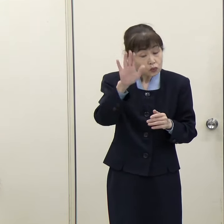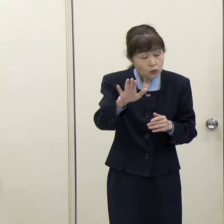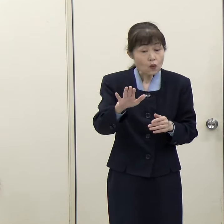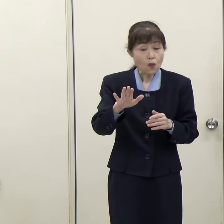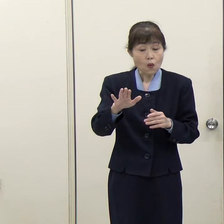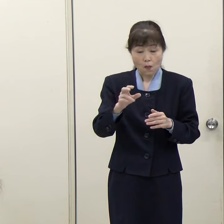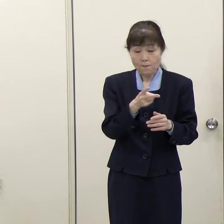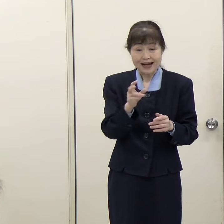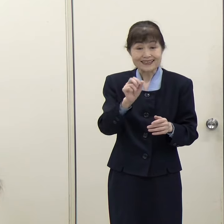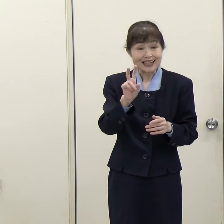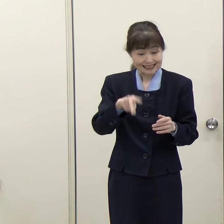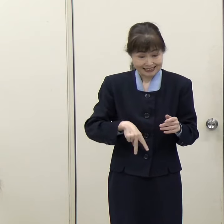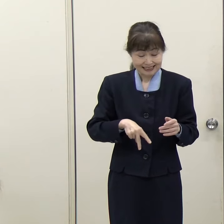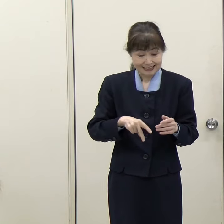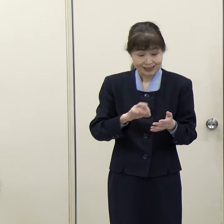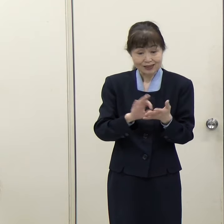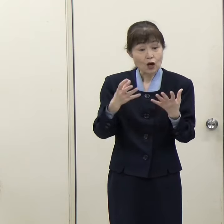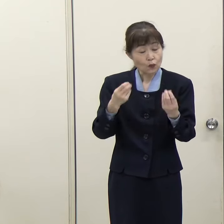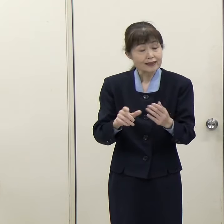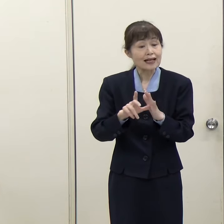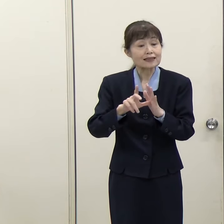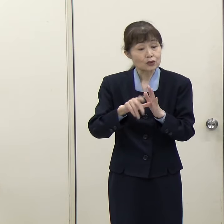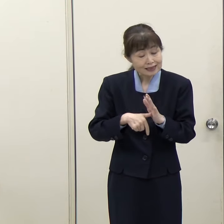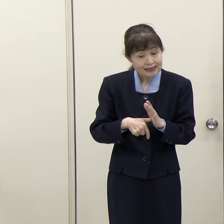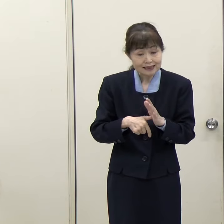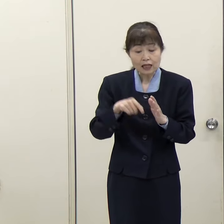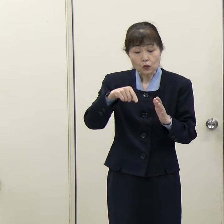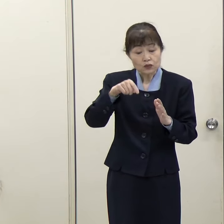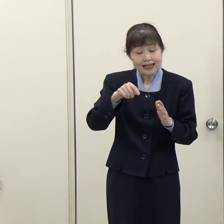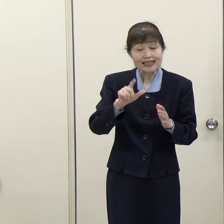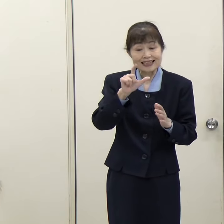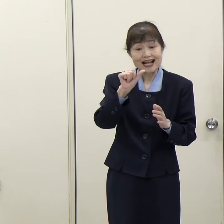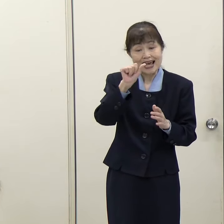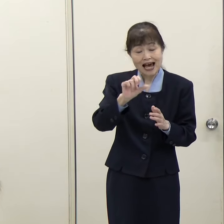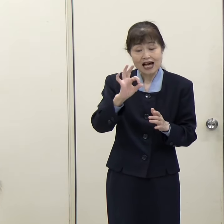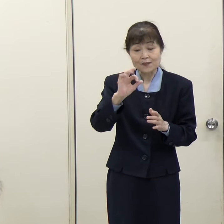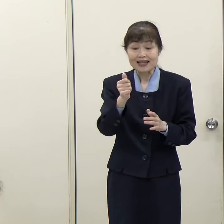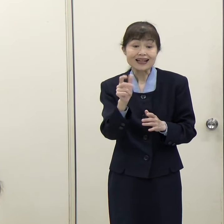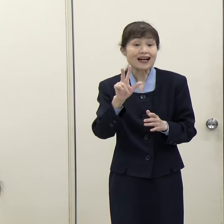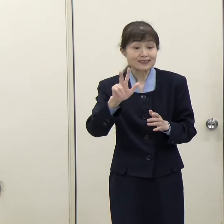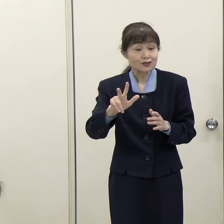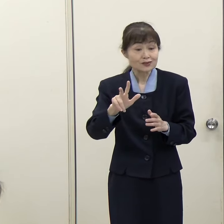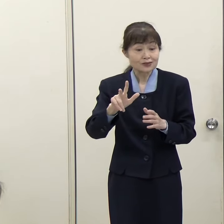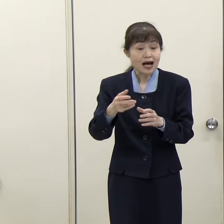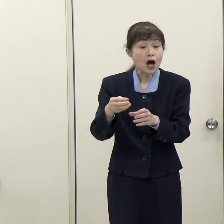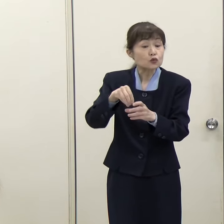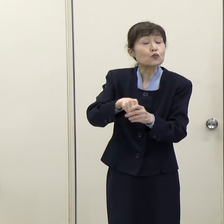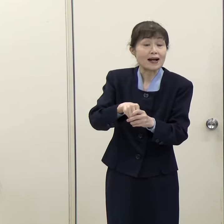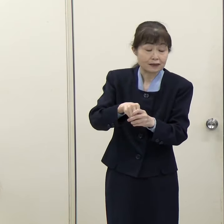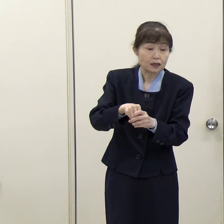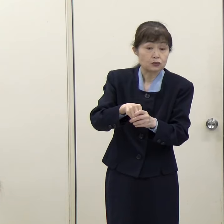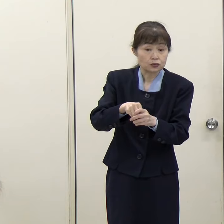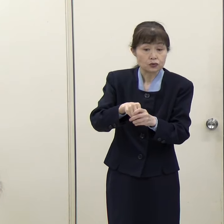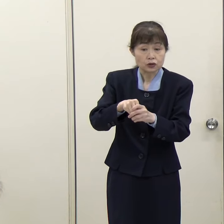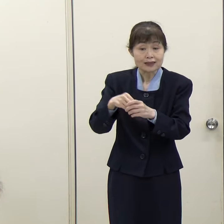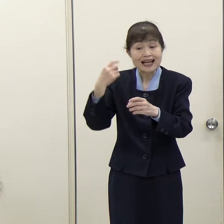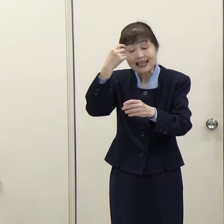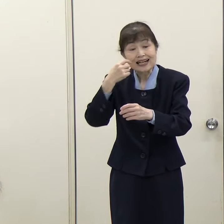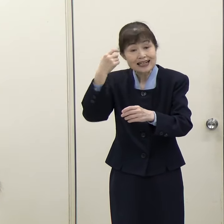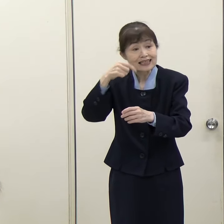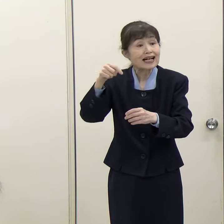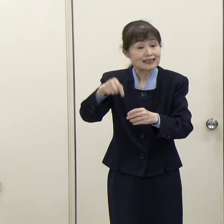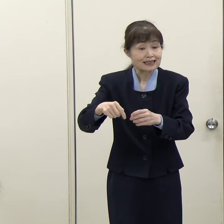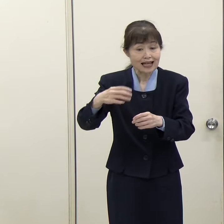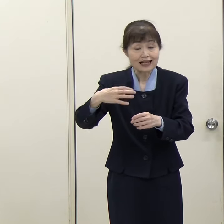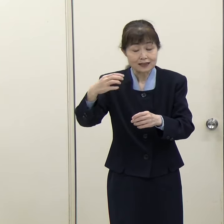さっき申し上げたようなレアメタルが含まれているものについても海外に行って、海外でレアメタルを抽出して、